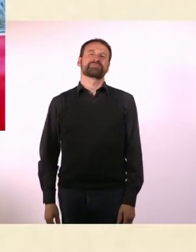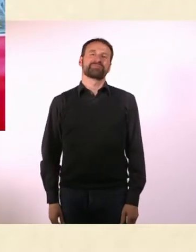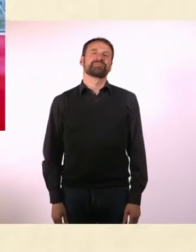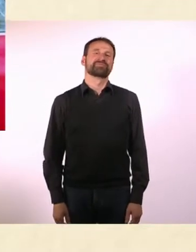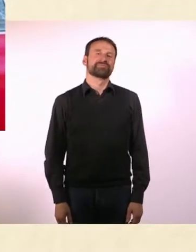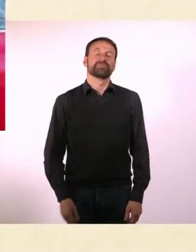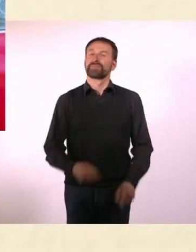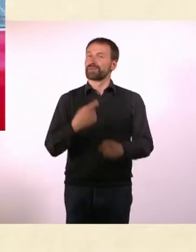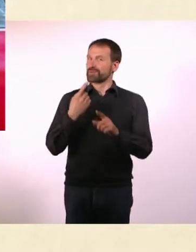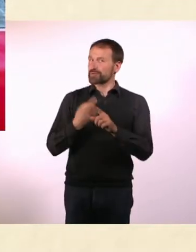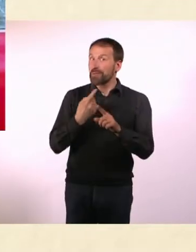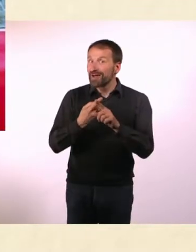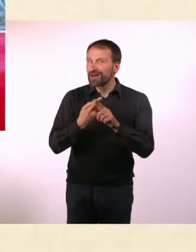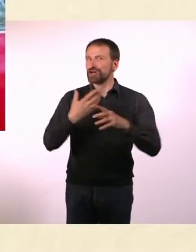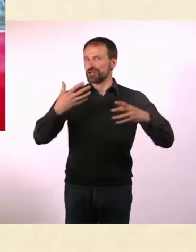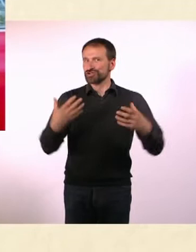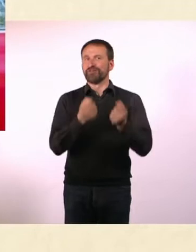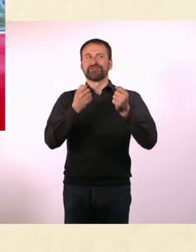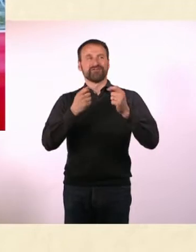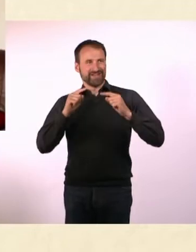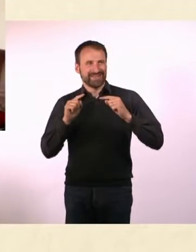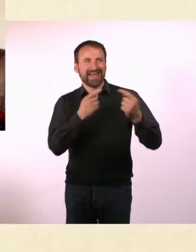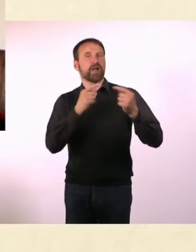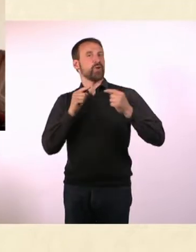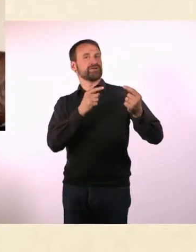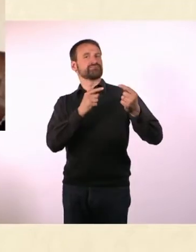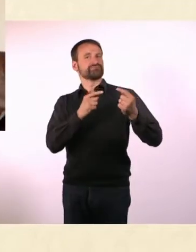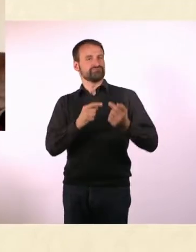* N#mmer“ schafft Dialog und ist ein Gesicht für den Kampf um Anerkennung ...